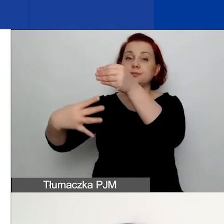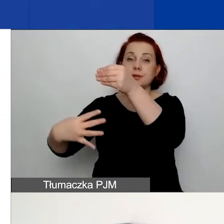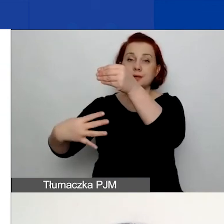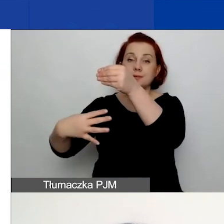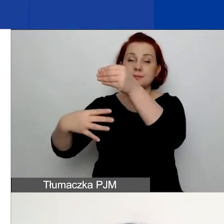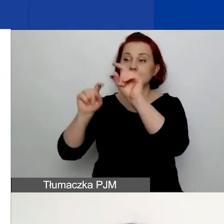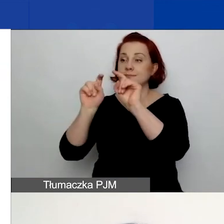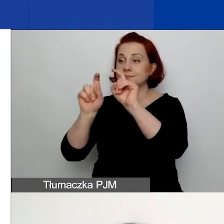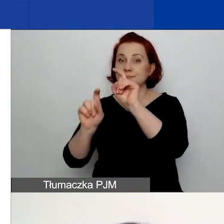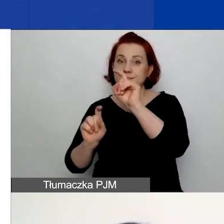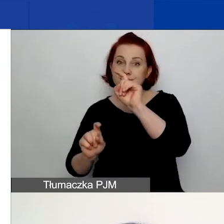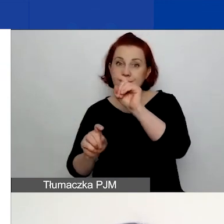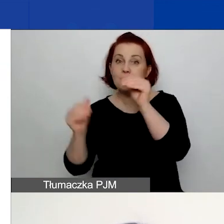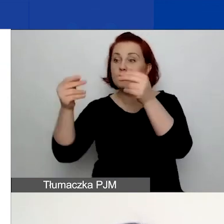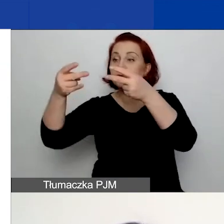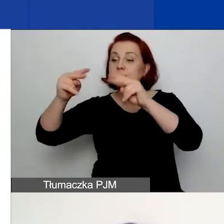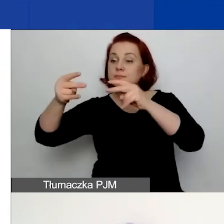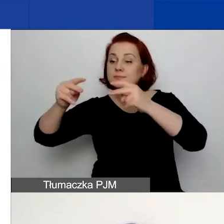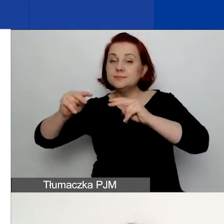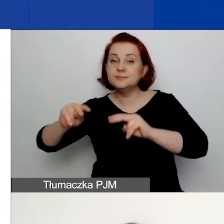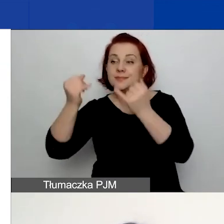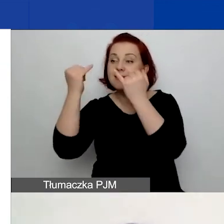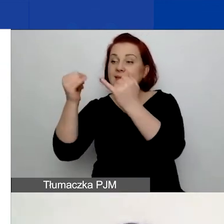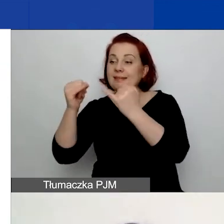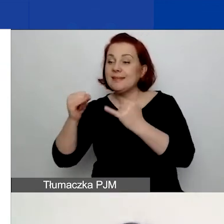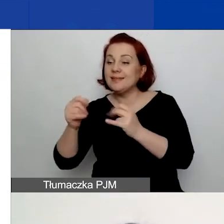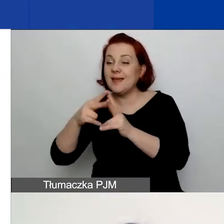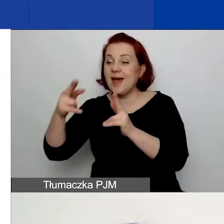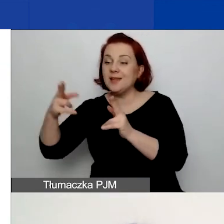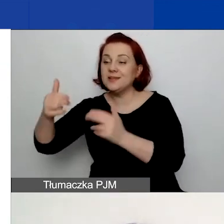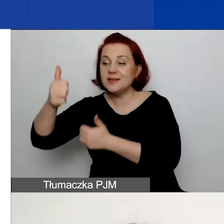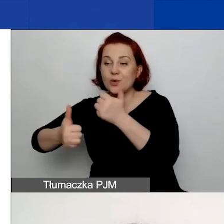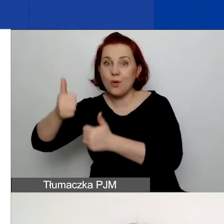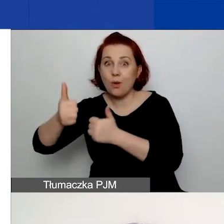można przejść do innych edycji konkursu, w których brało się udział.